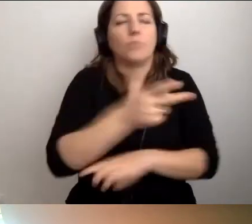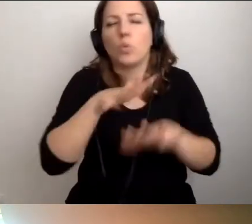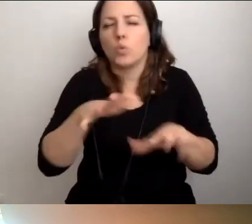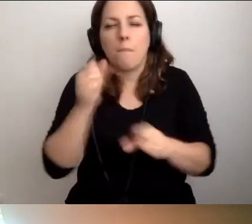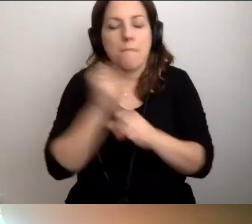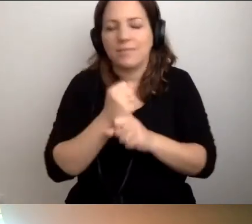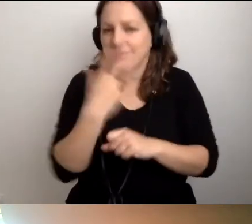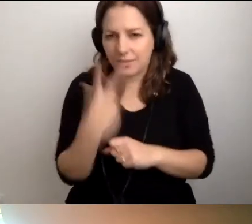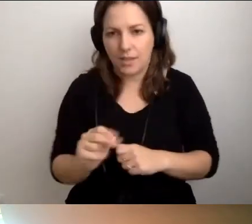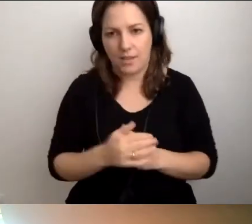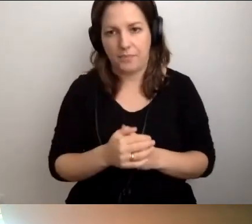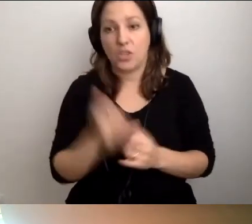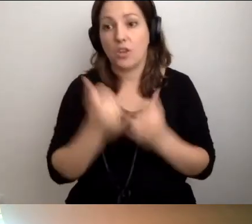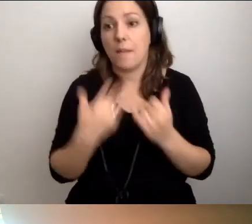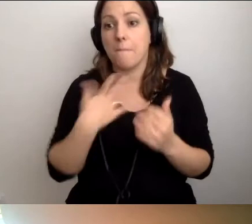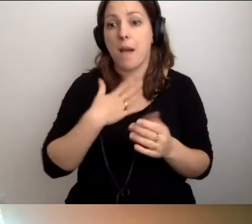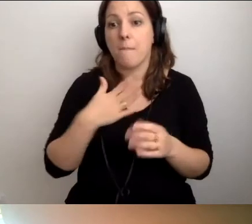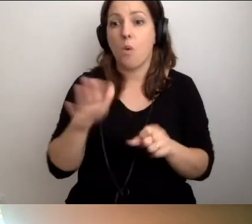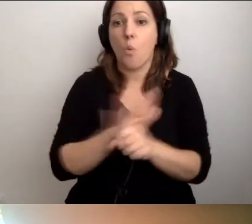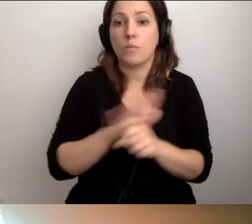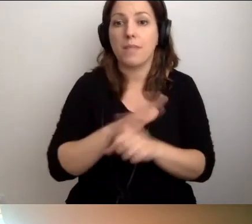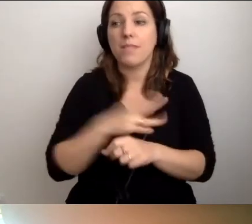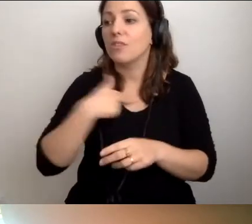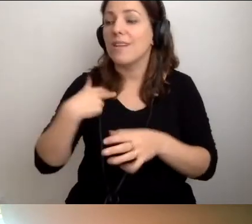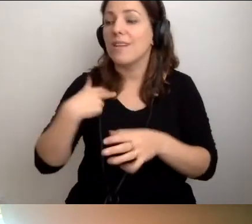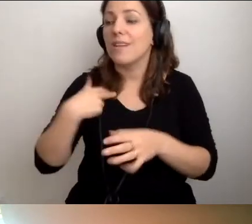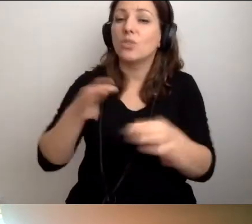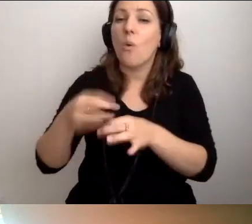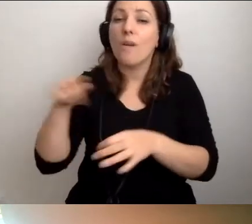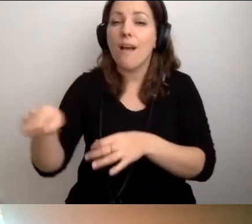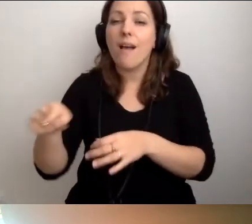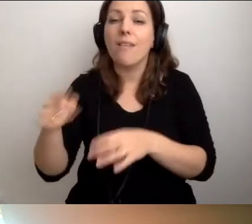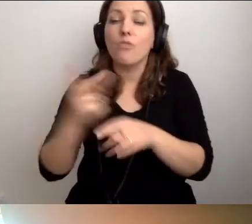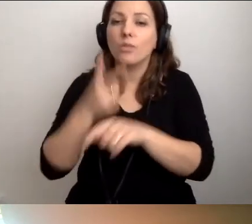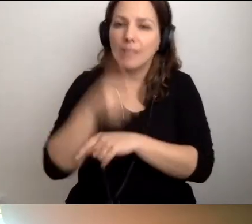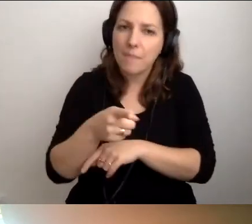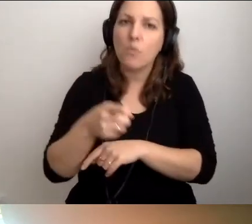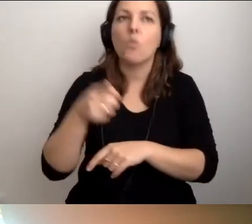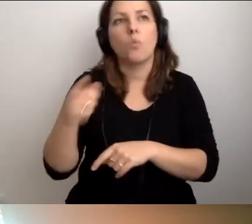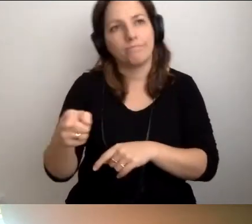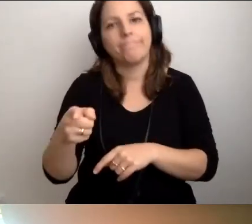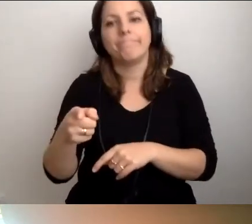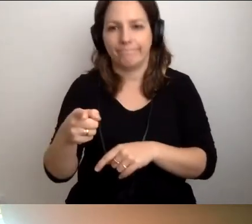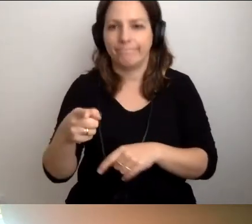Jeśli mamy uzupełnić naszą historię o dostępność, to nawał pracy jest ogromny.